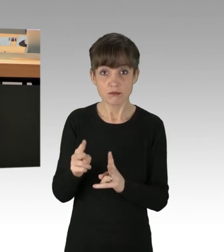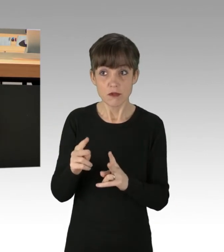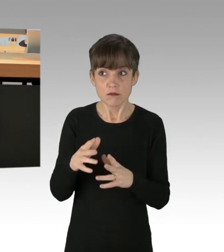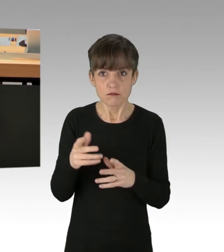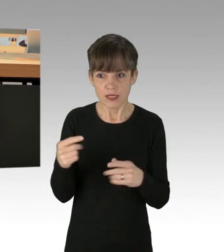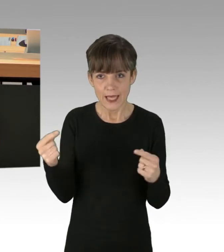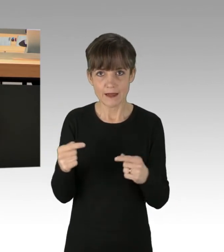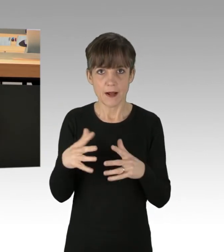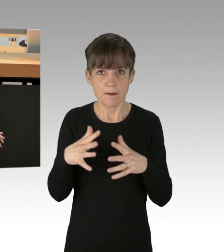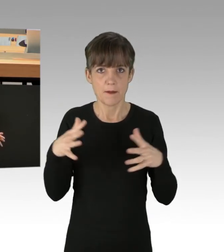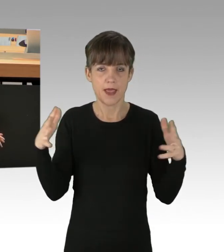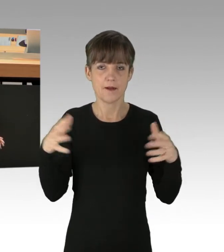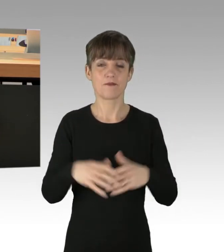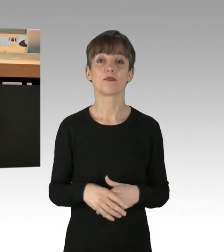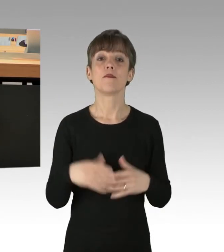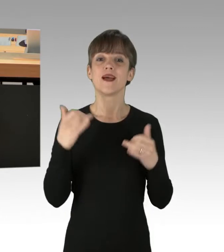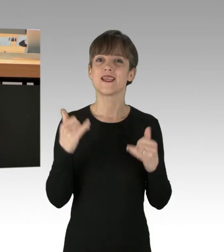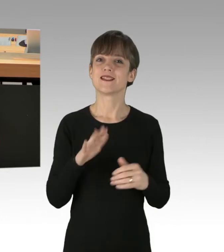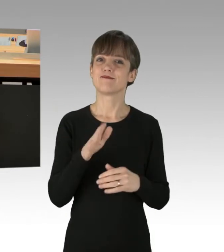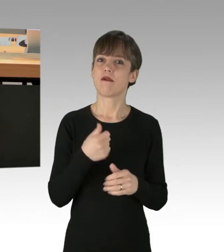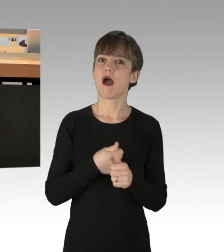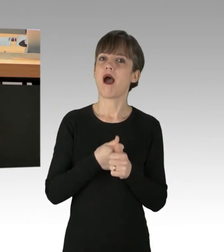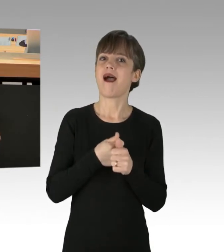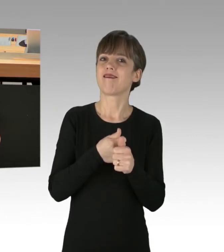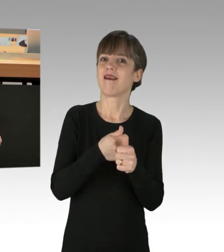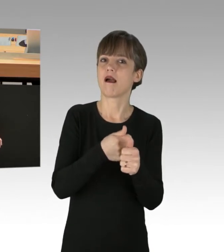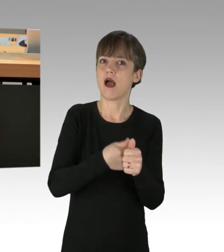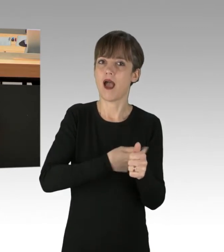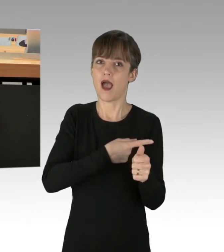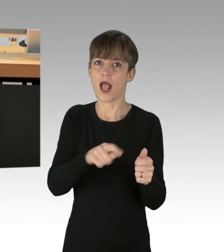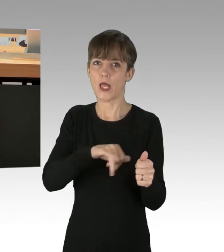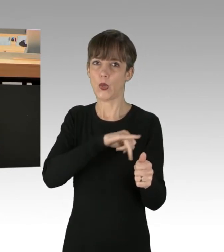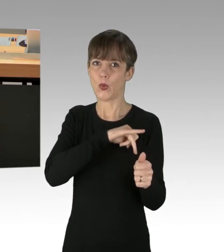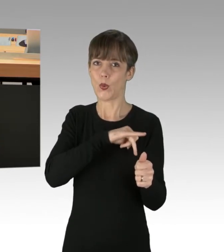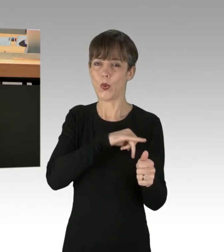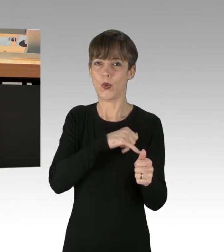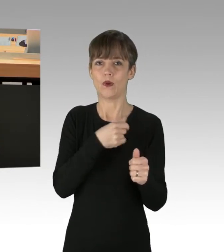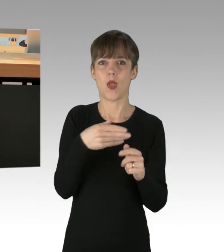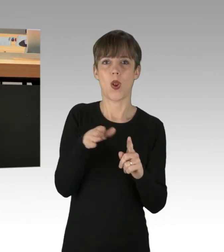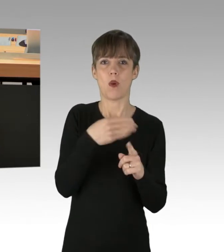Nun sind aber nicht alle Ihre Anhänger kalkulierende, grüne Lobbyisten, die sich seit Jahren mit staatlichen Subventionen